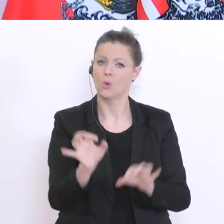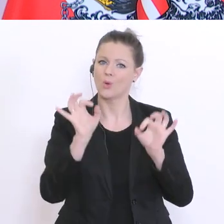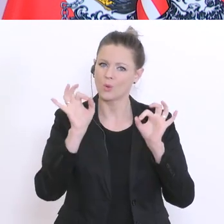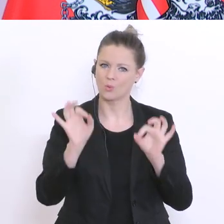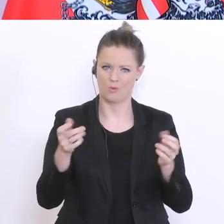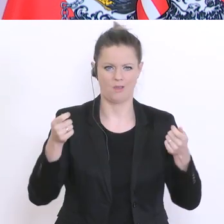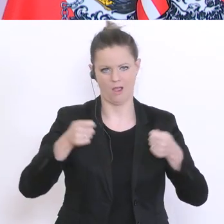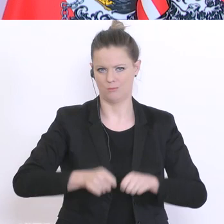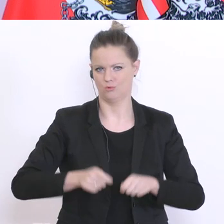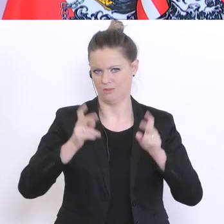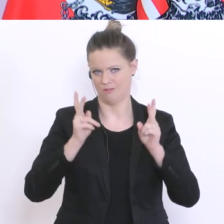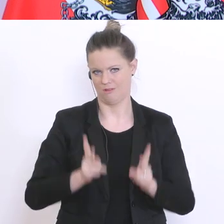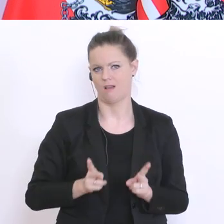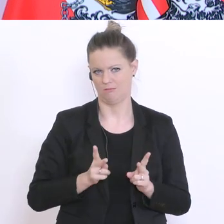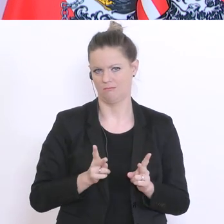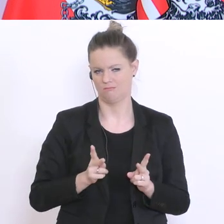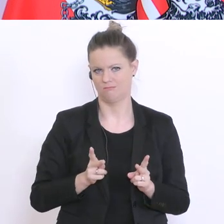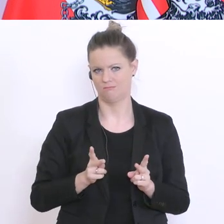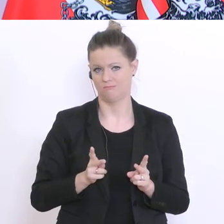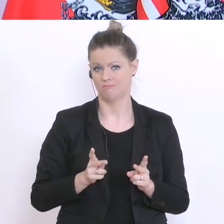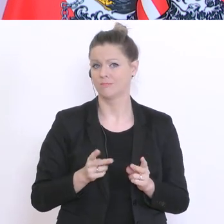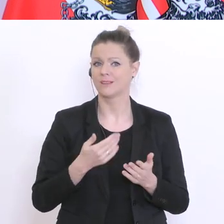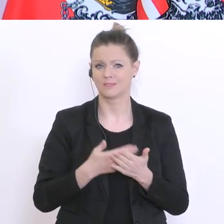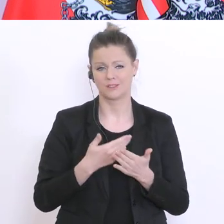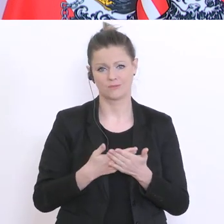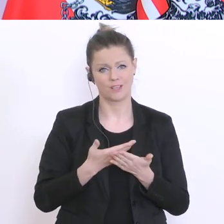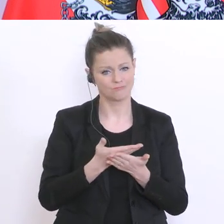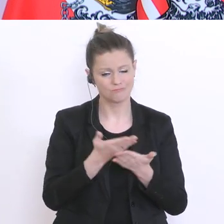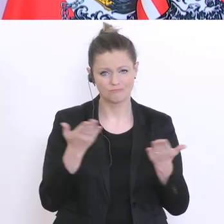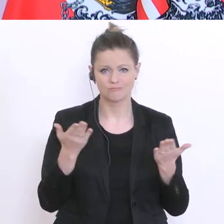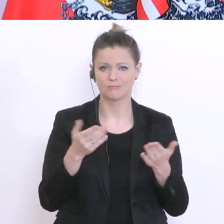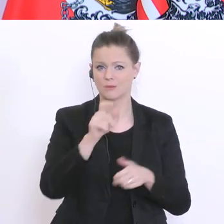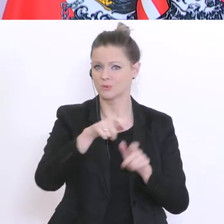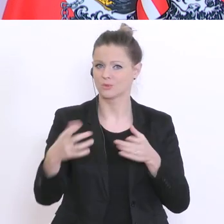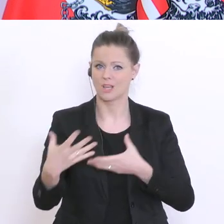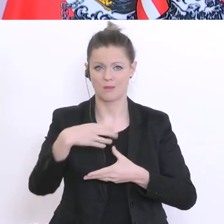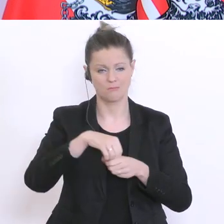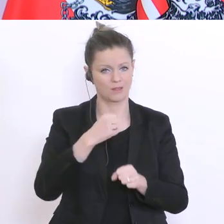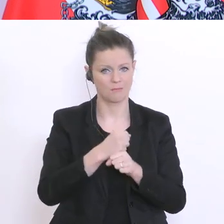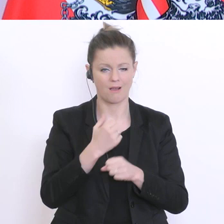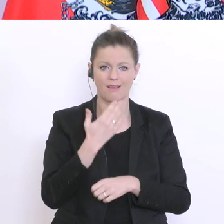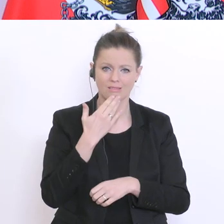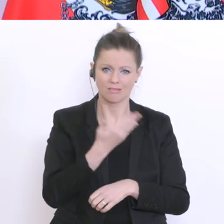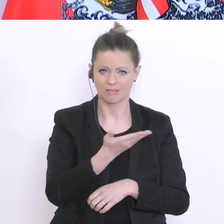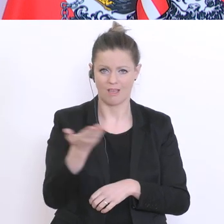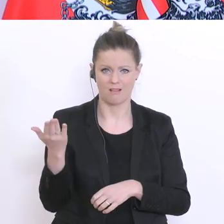und dafür danke ich auch, all den Beteiligten, den flexiblen Lehrern und Lehrerinnen,